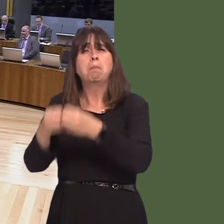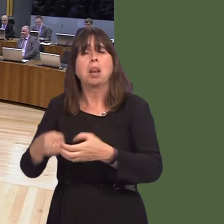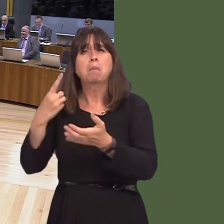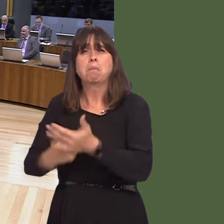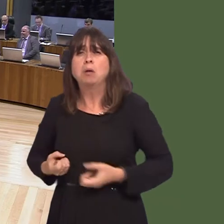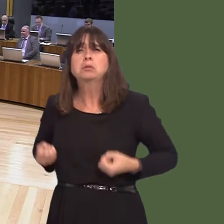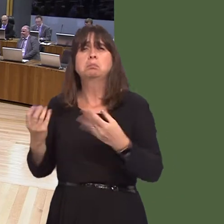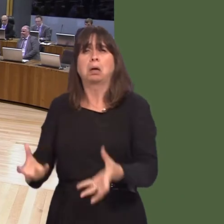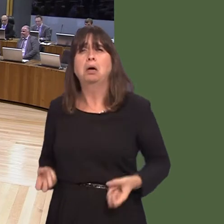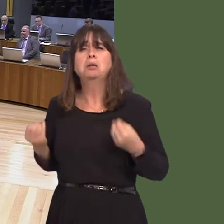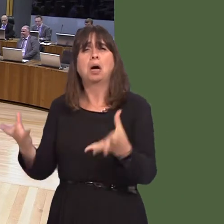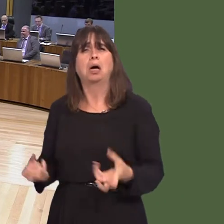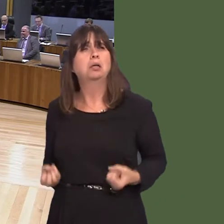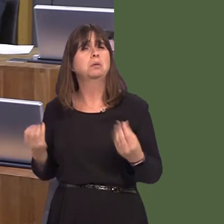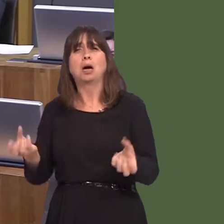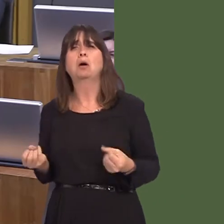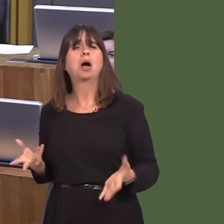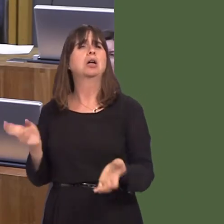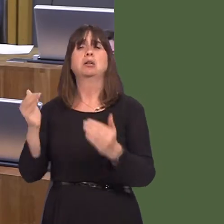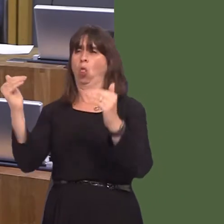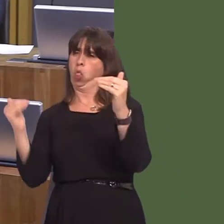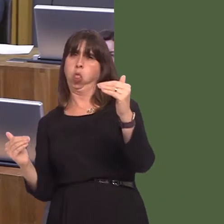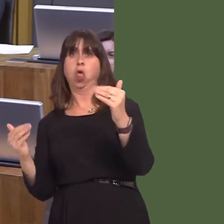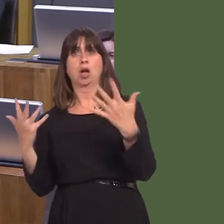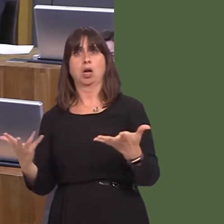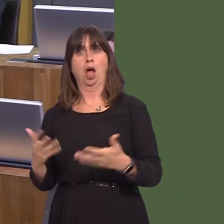yearsóon a service that is substandard. Contrast that with what we've done as a Government,